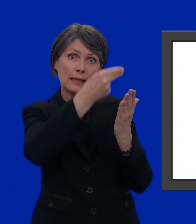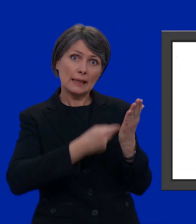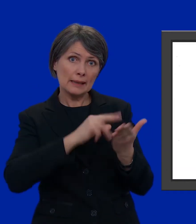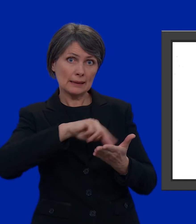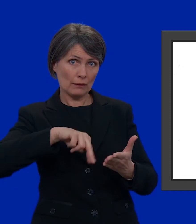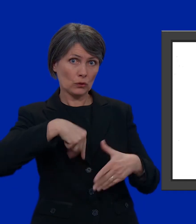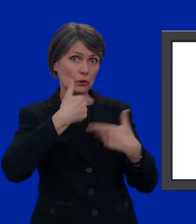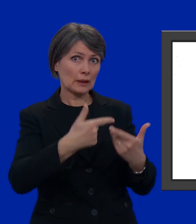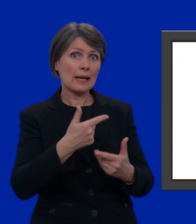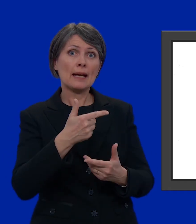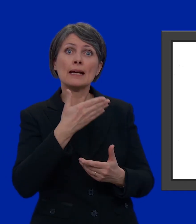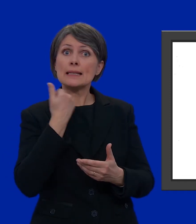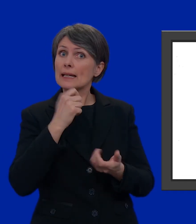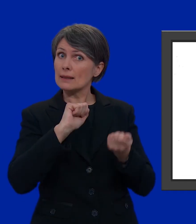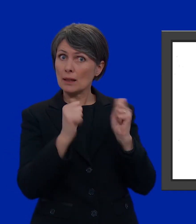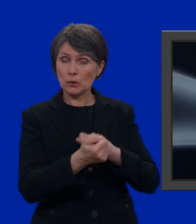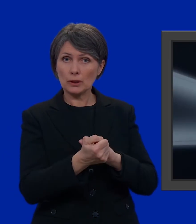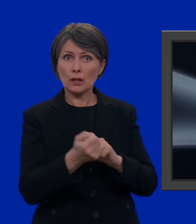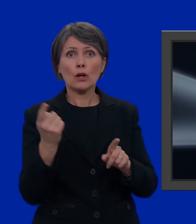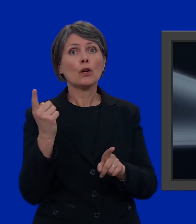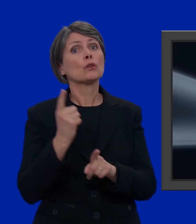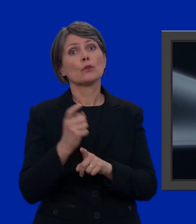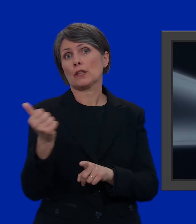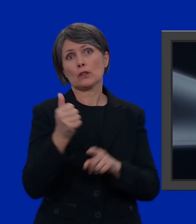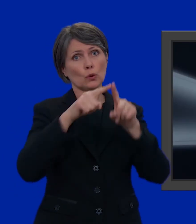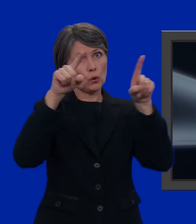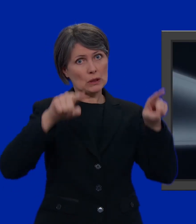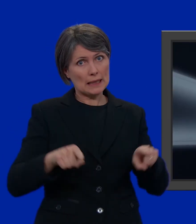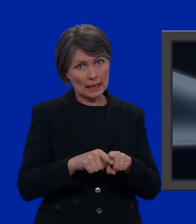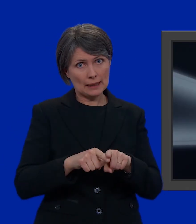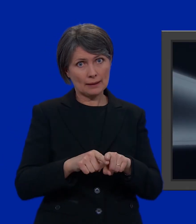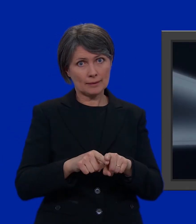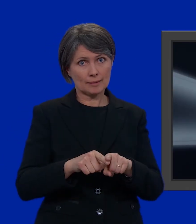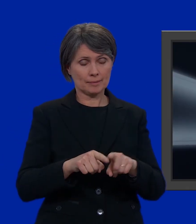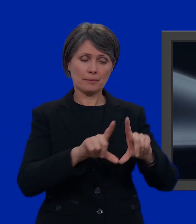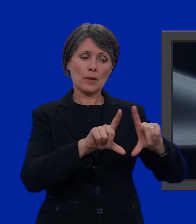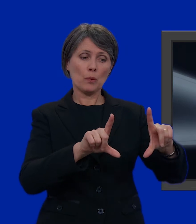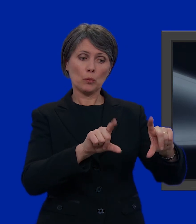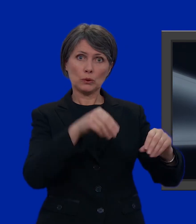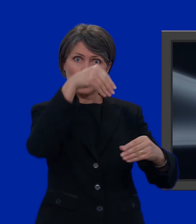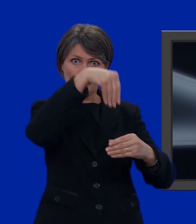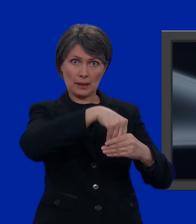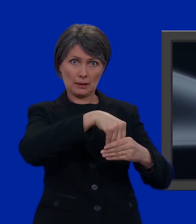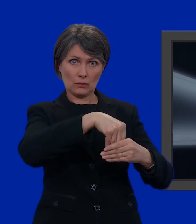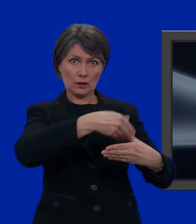senza apportare nessuna modifica non dovete fare altro che prendere una scheda, infilarla nella busta più piccola,